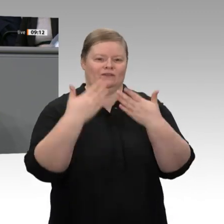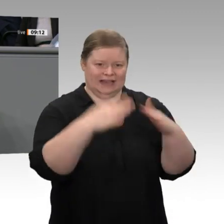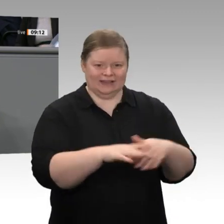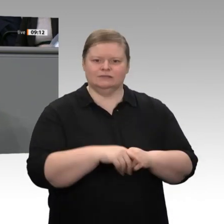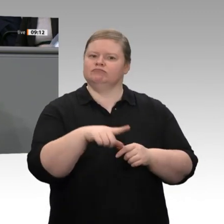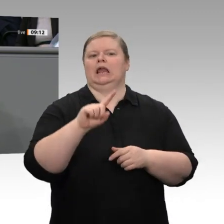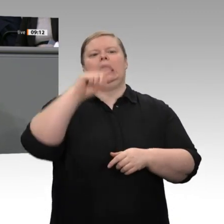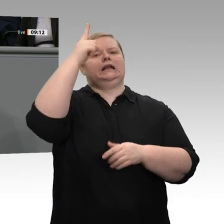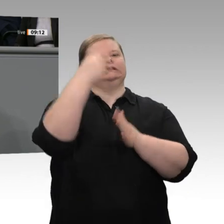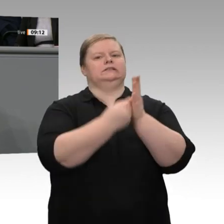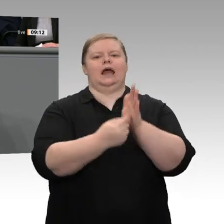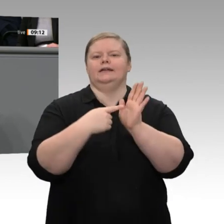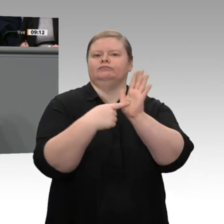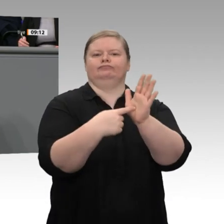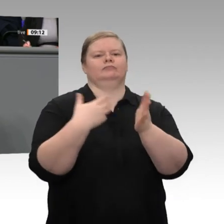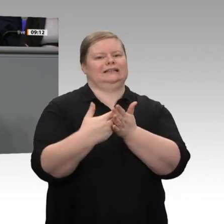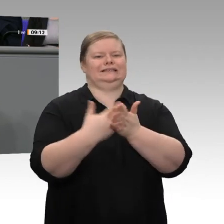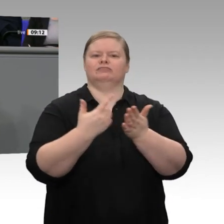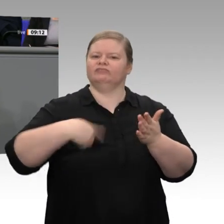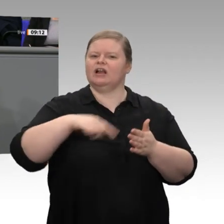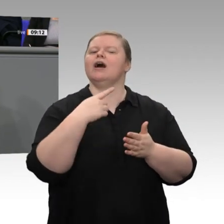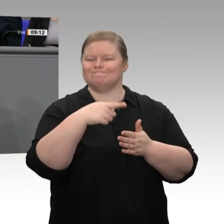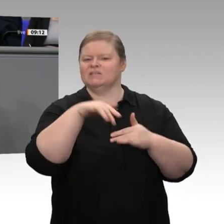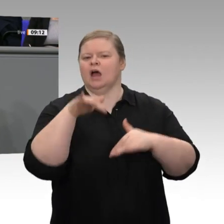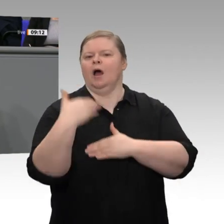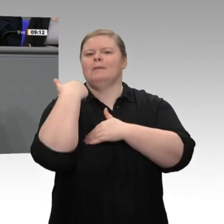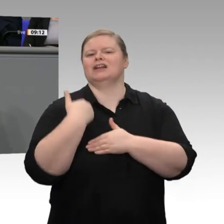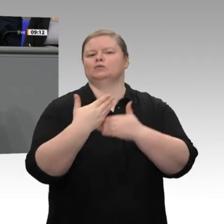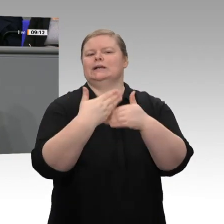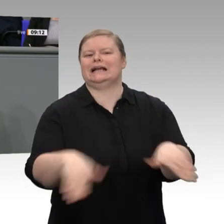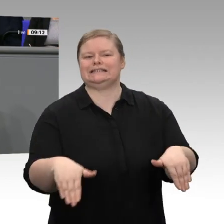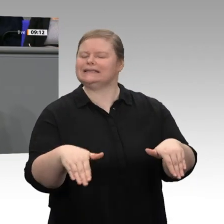auch beim Finanzministerium ganz herzlich - haben wir den Satz verankert, dass wir